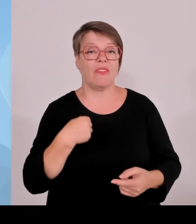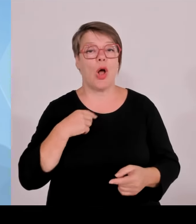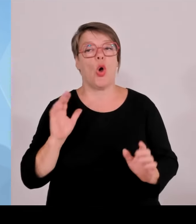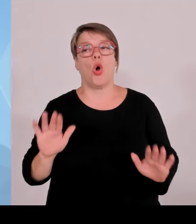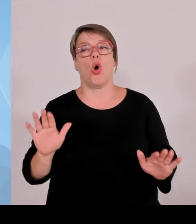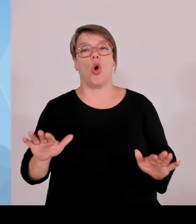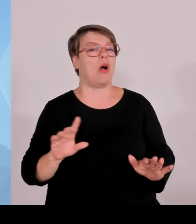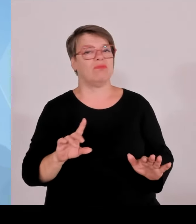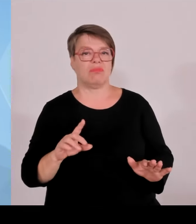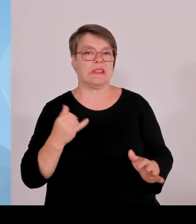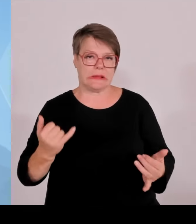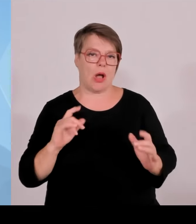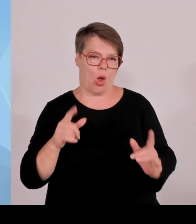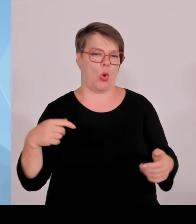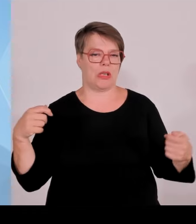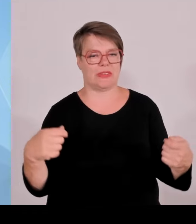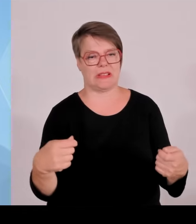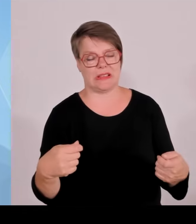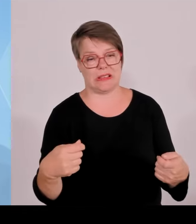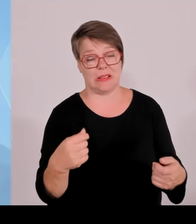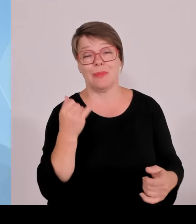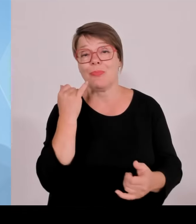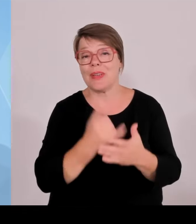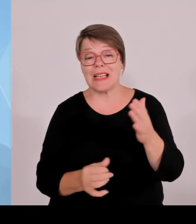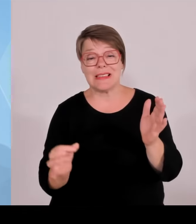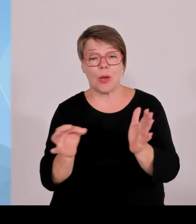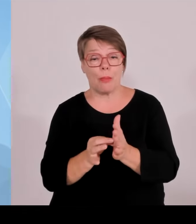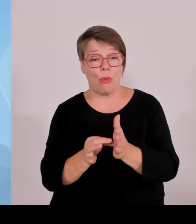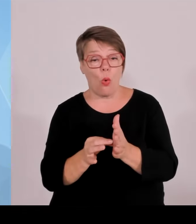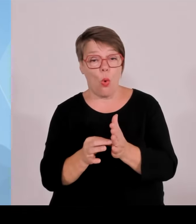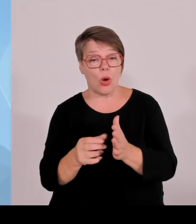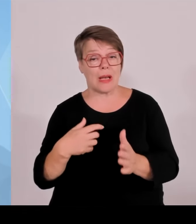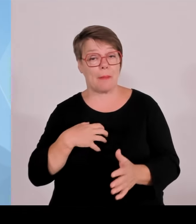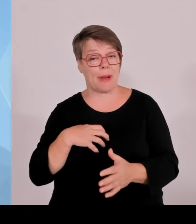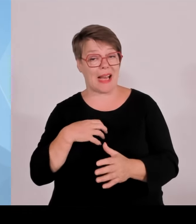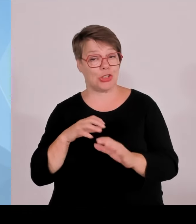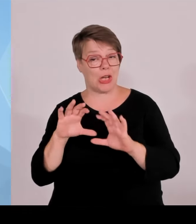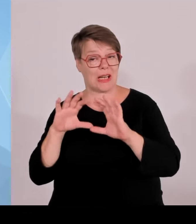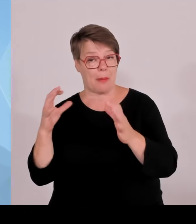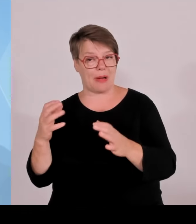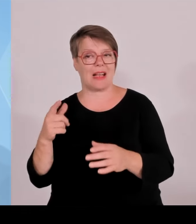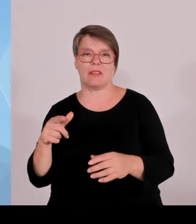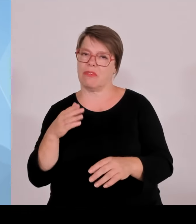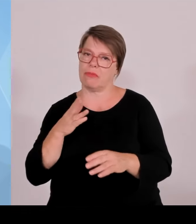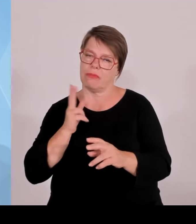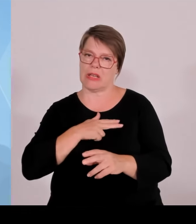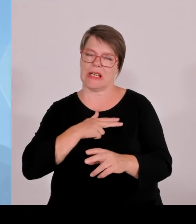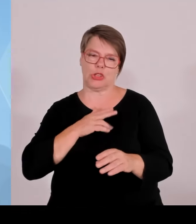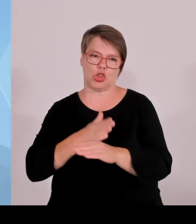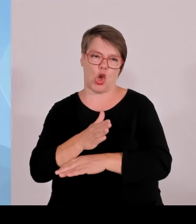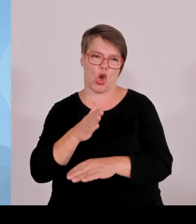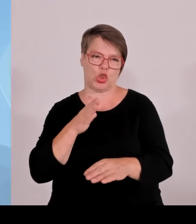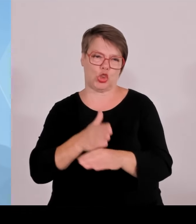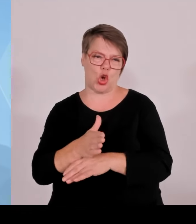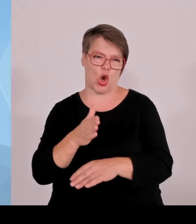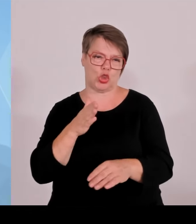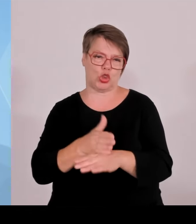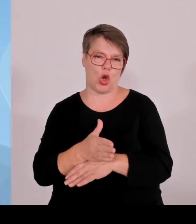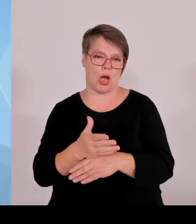Wenn jetzt gestern wieder der Bundeswirtschaftsminister 23 Förderbescheide für die IBKA-Projekte im